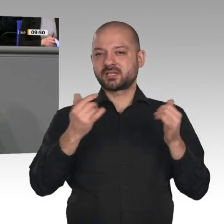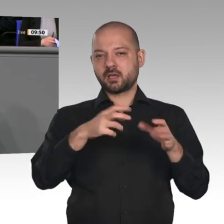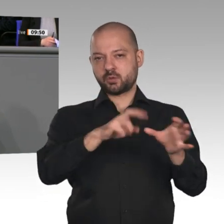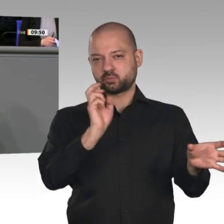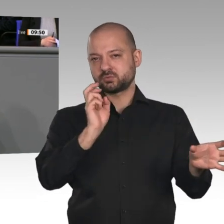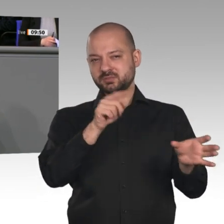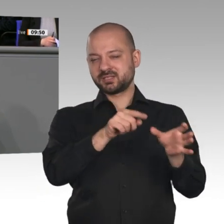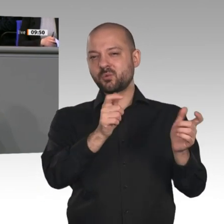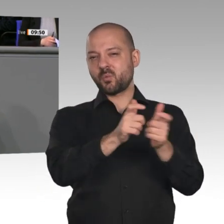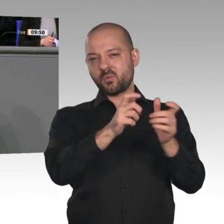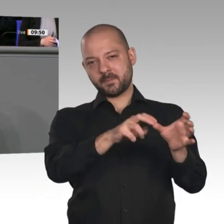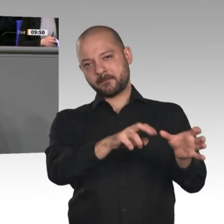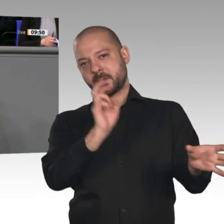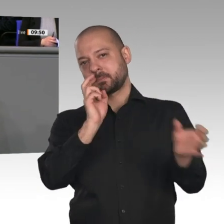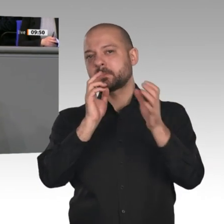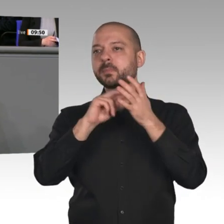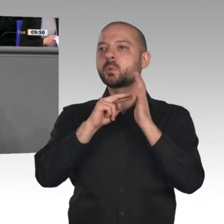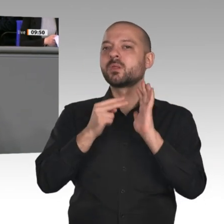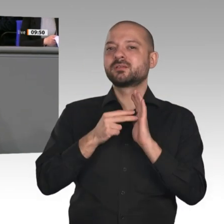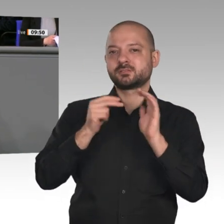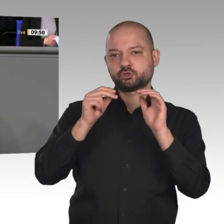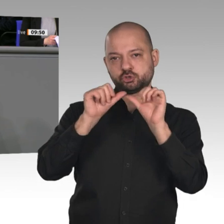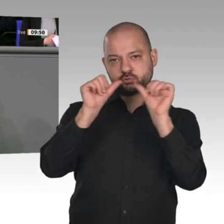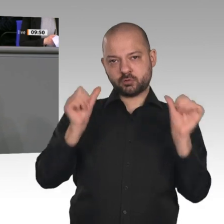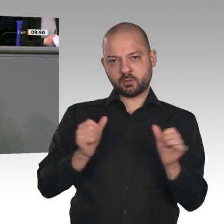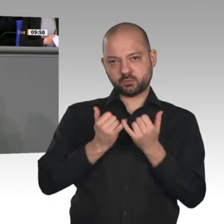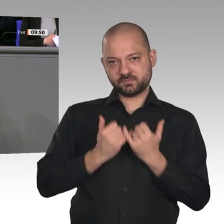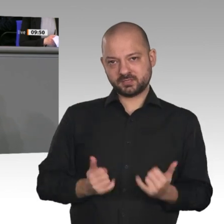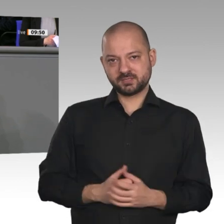auch mit dem Kohleausstiegsgesetz liegen Vereinbarungen auf dem Tisch, über die